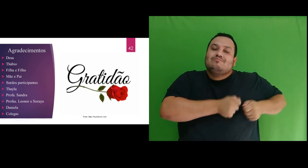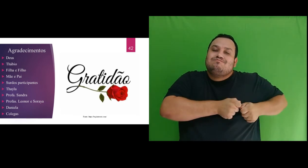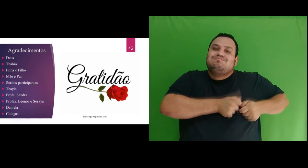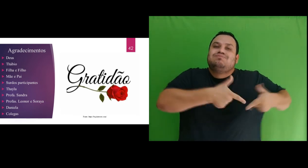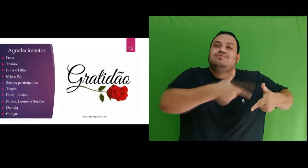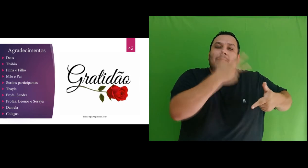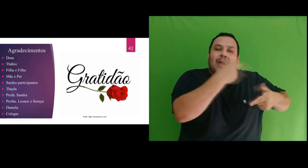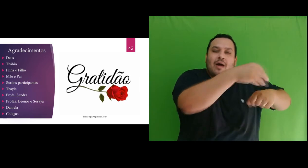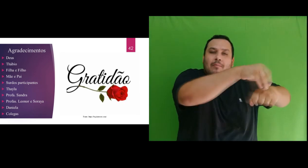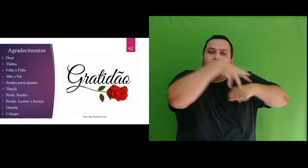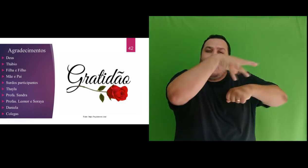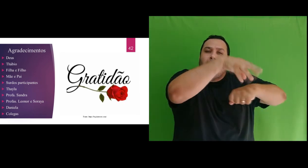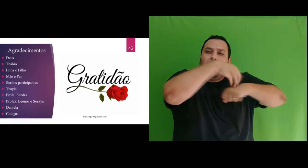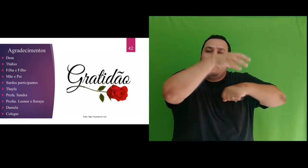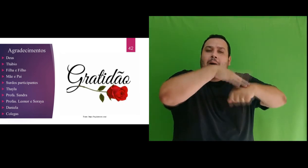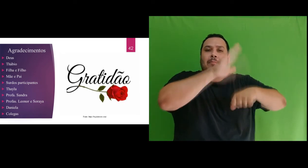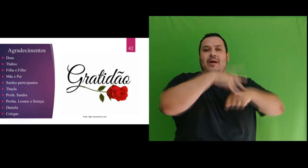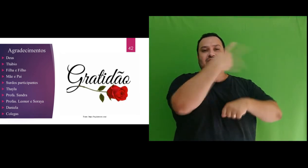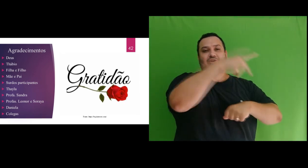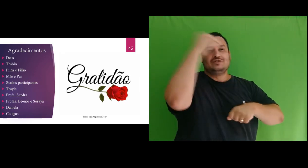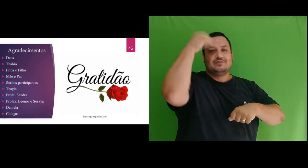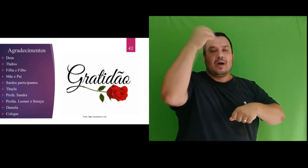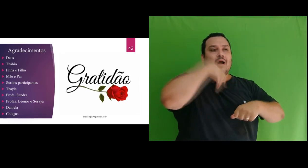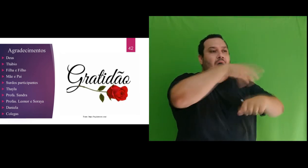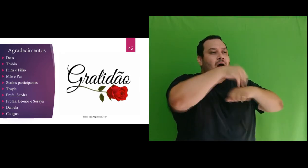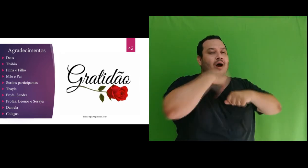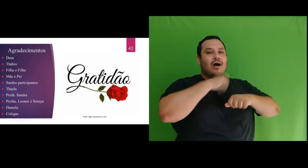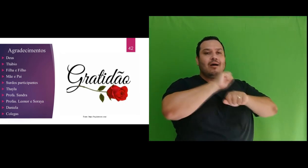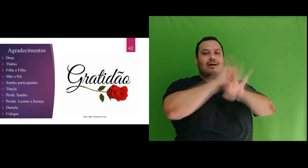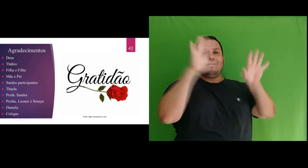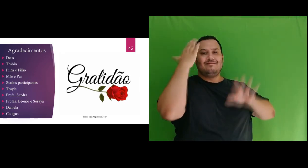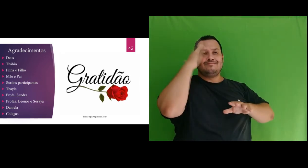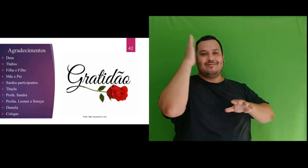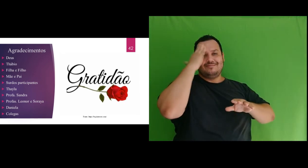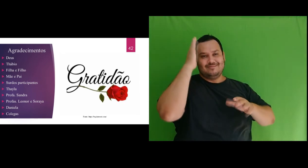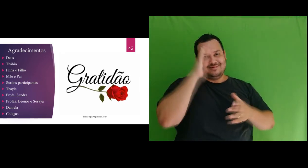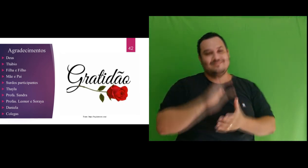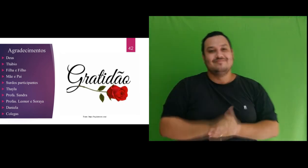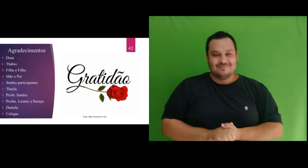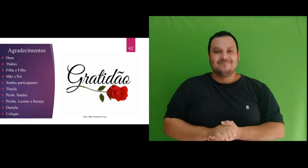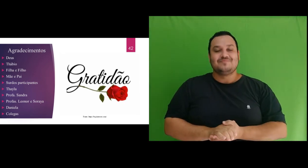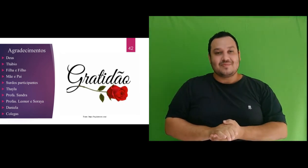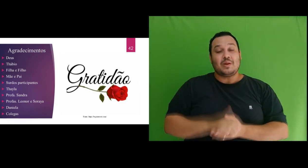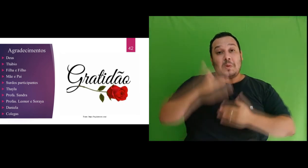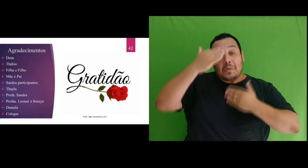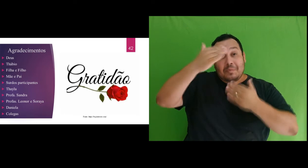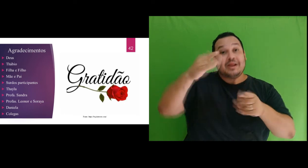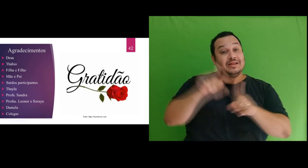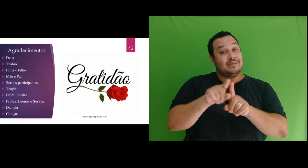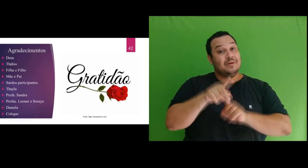buscou transmitir suas ricas experiências e conhecimento. Agradeço as professoras